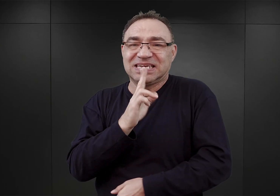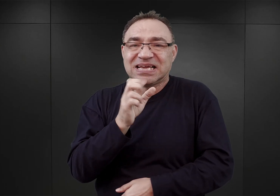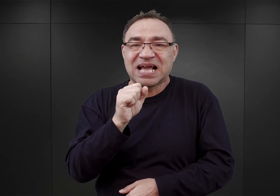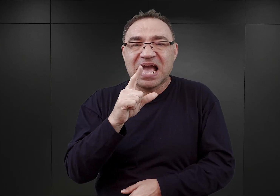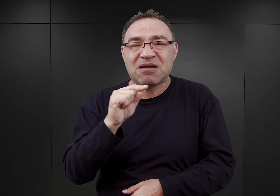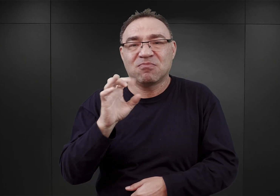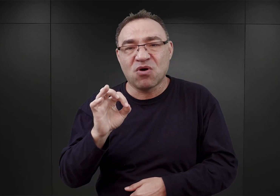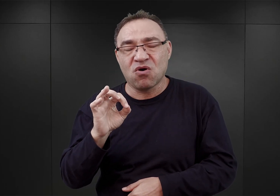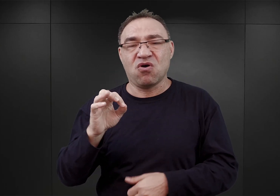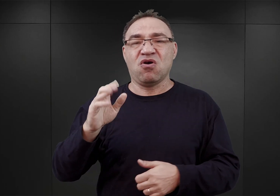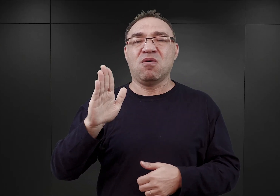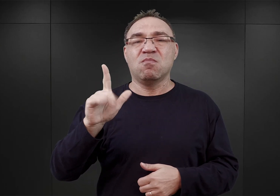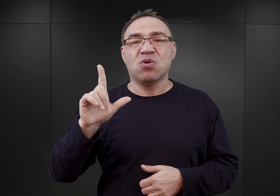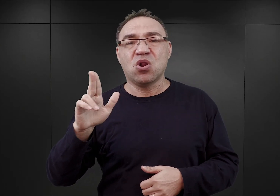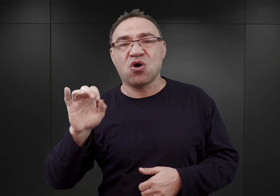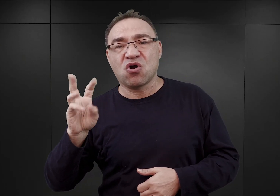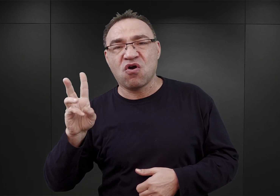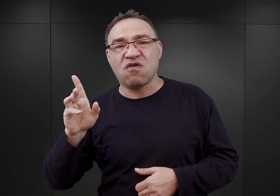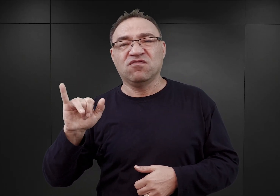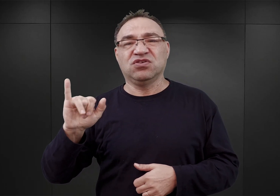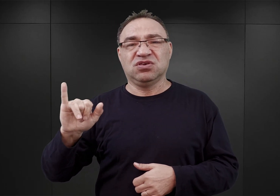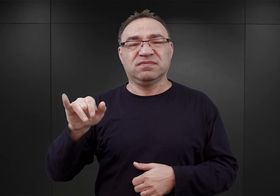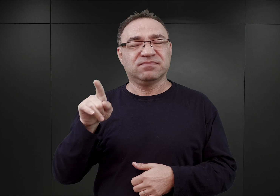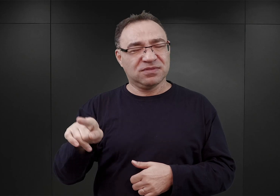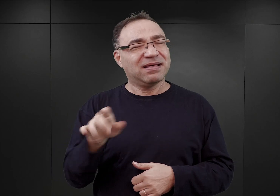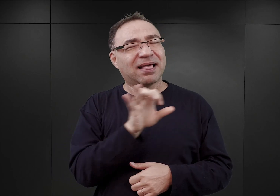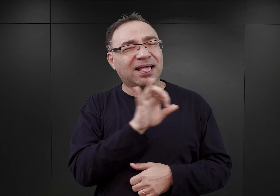To taka praktyka SS polegająca na tym,